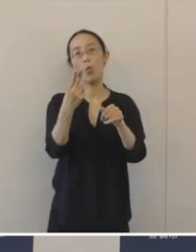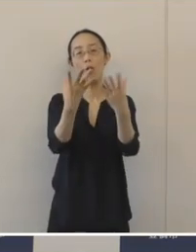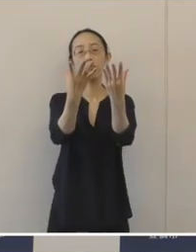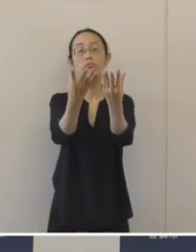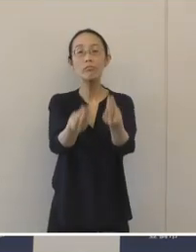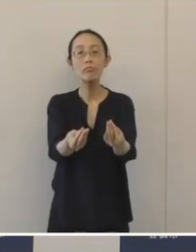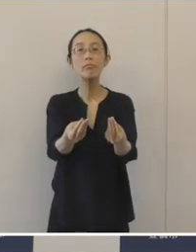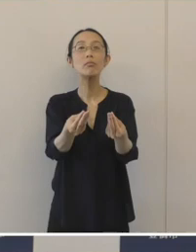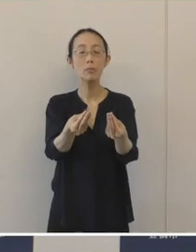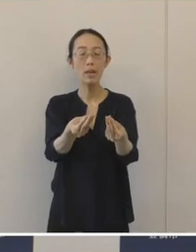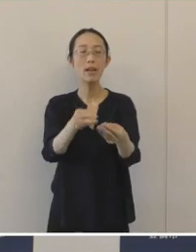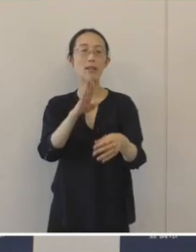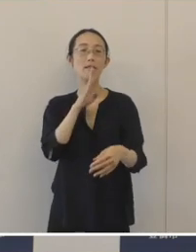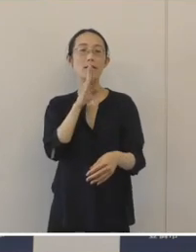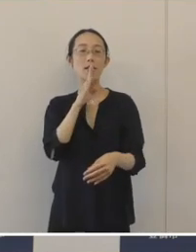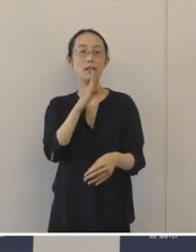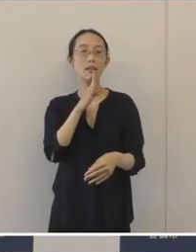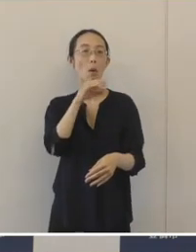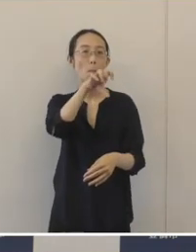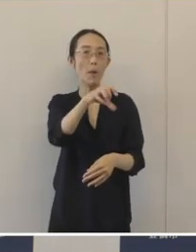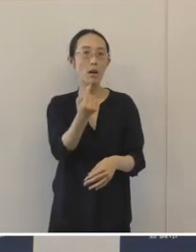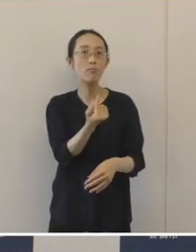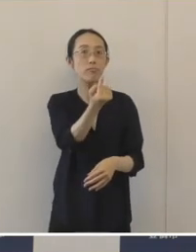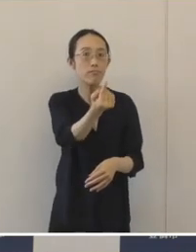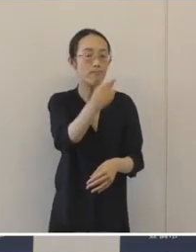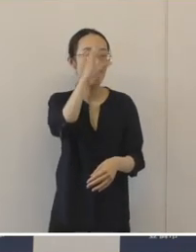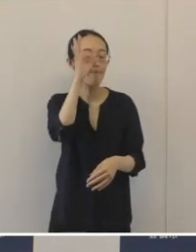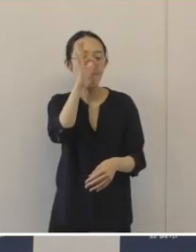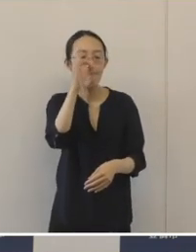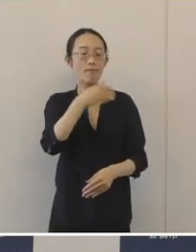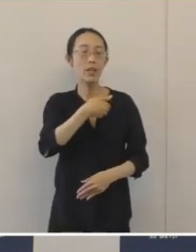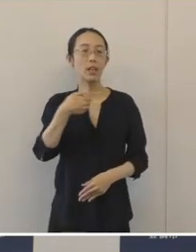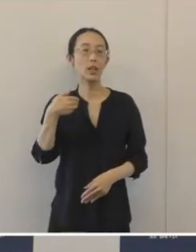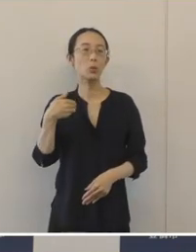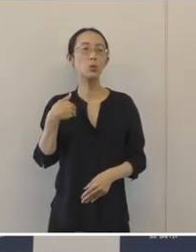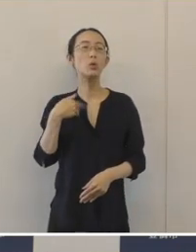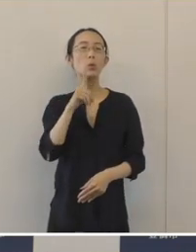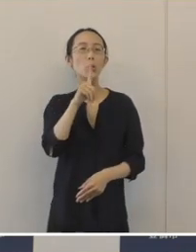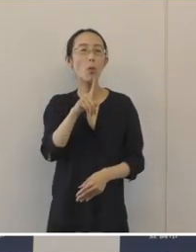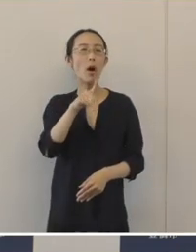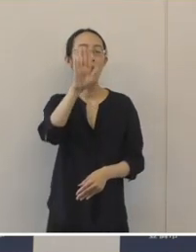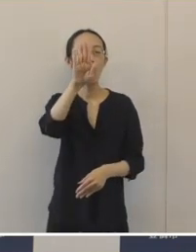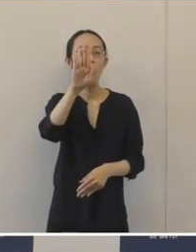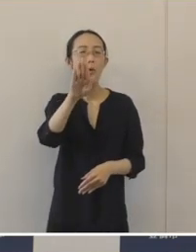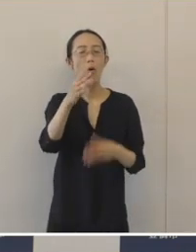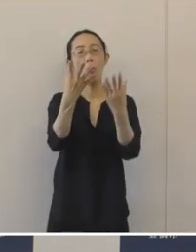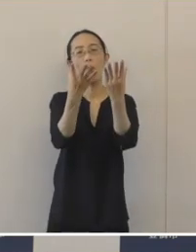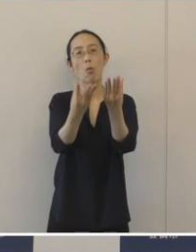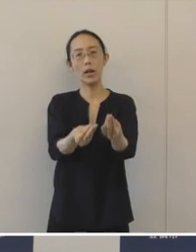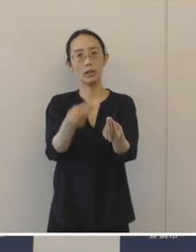この調査成果を間近でご覧いただける最後の機会となります。